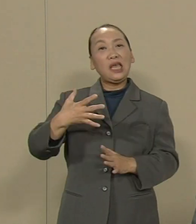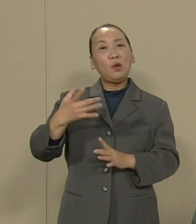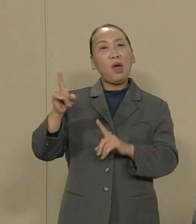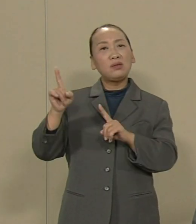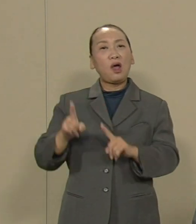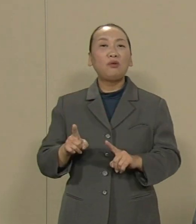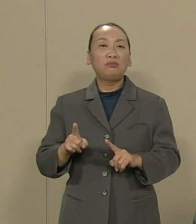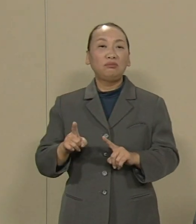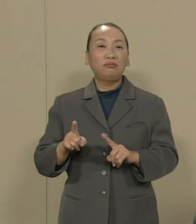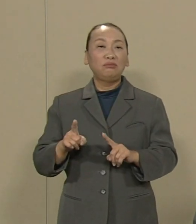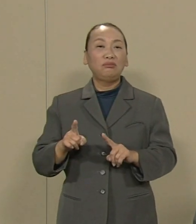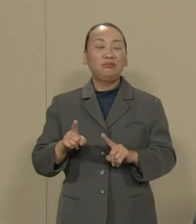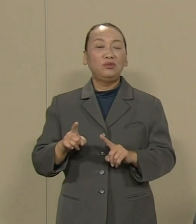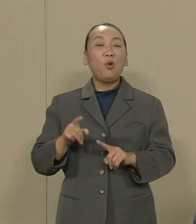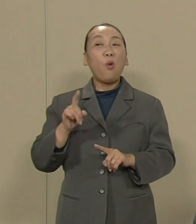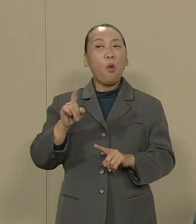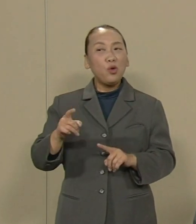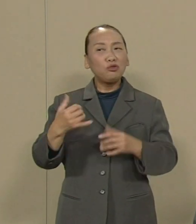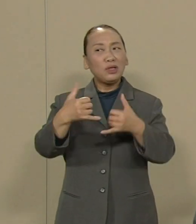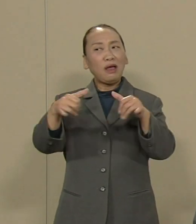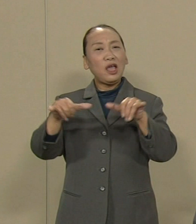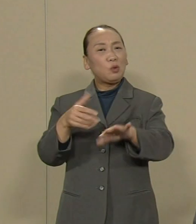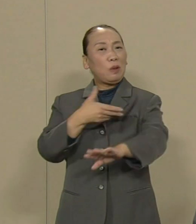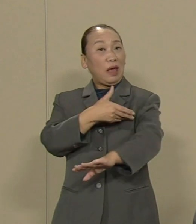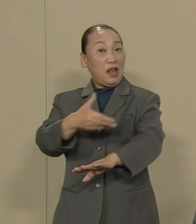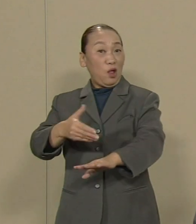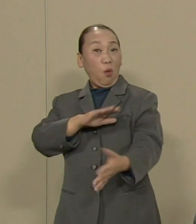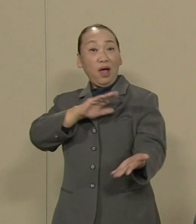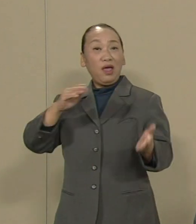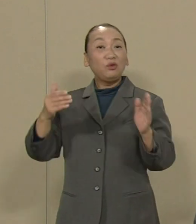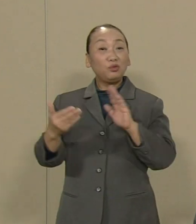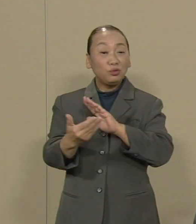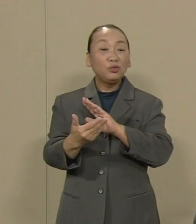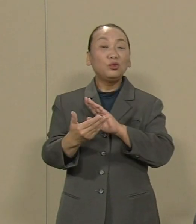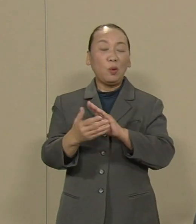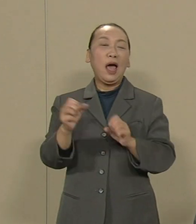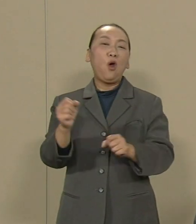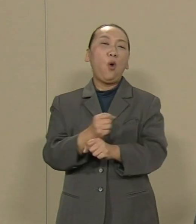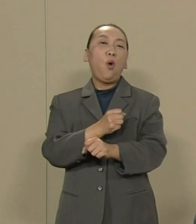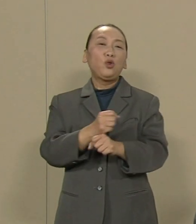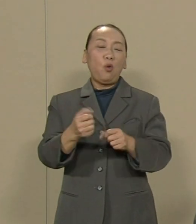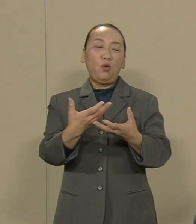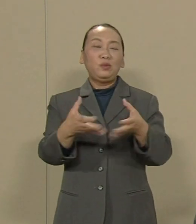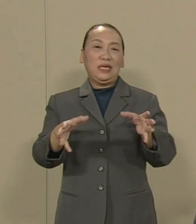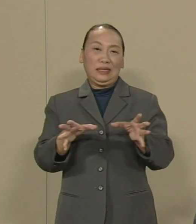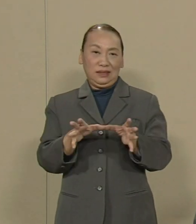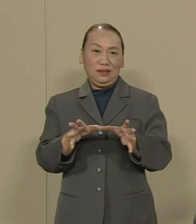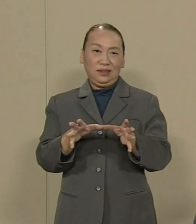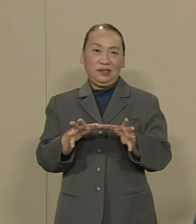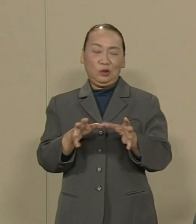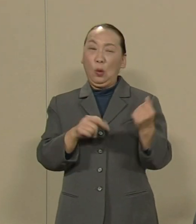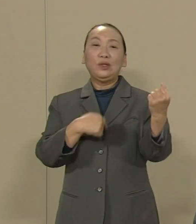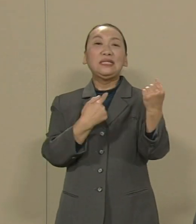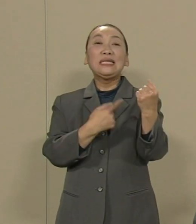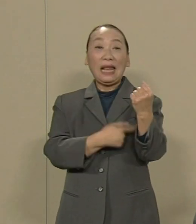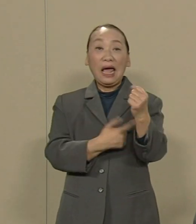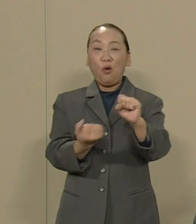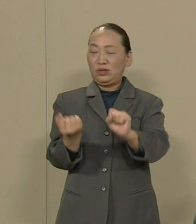こうした世の中の流れを変える には私は労働組合の力 その再生にあると考えます